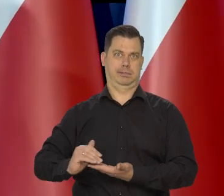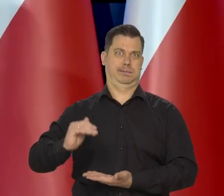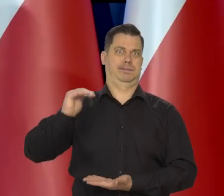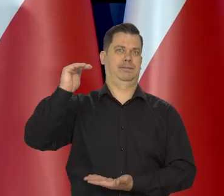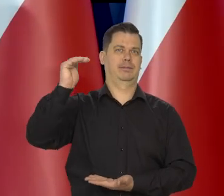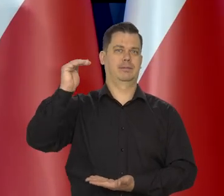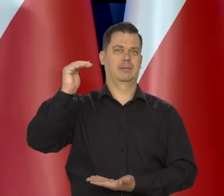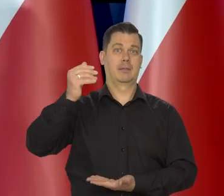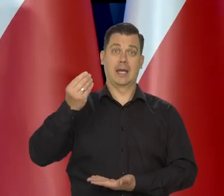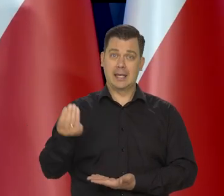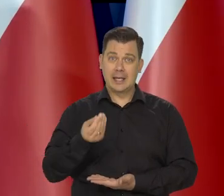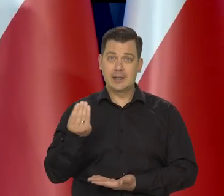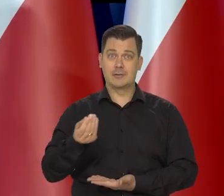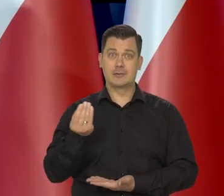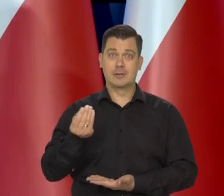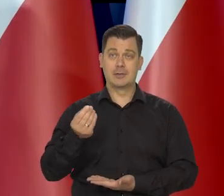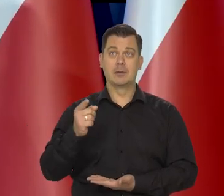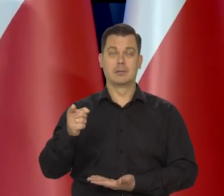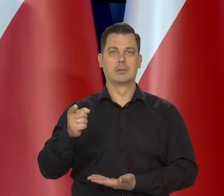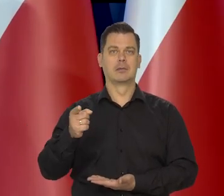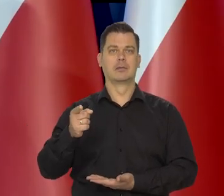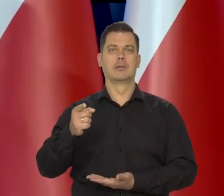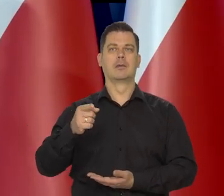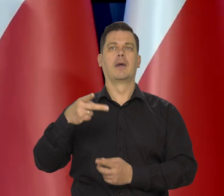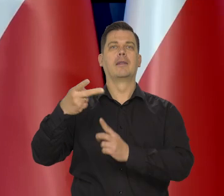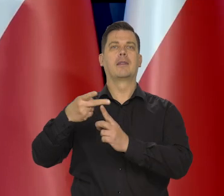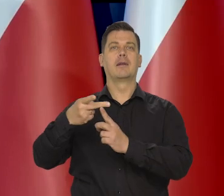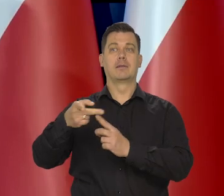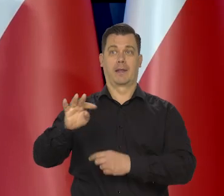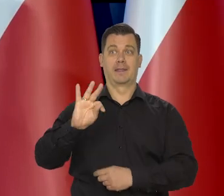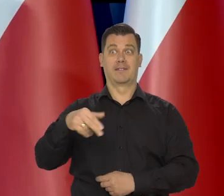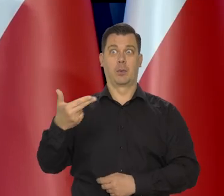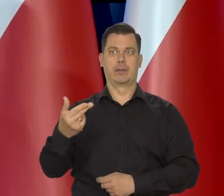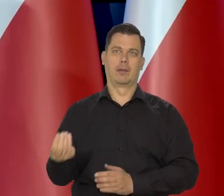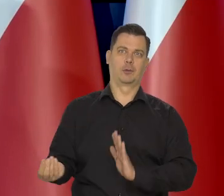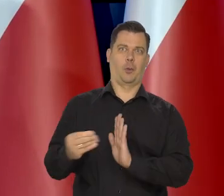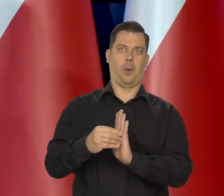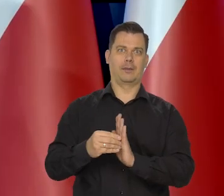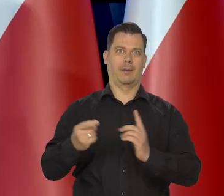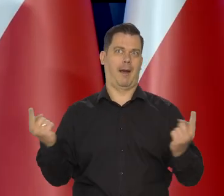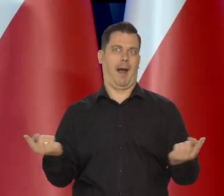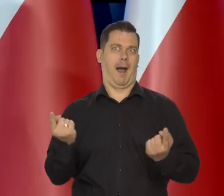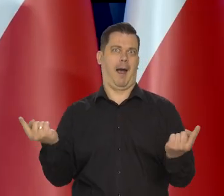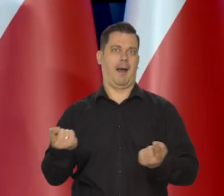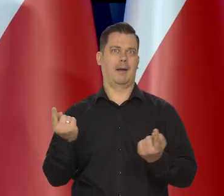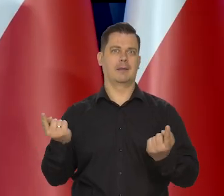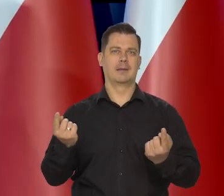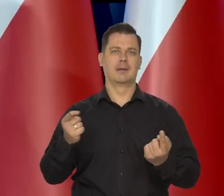a jeszcze słuchają Pani stacji telewizyjnej i różnych gazet,